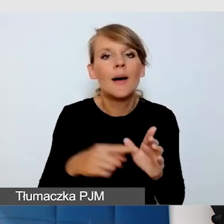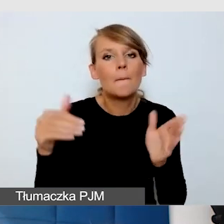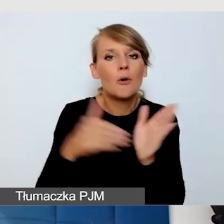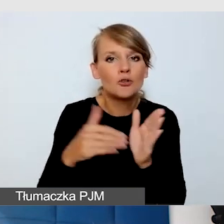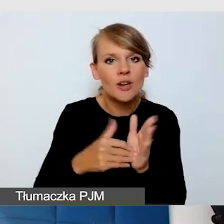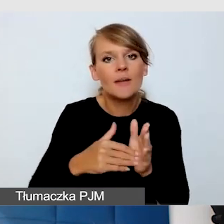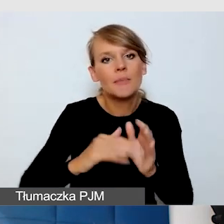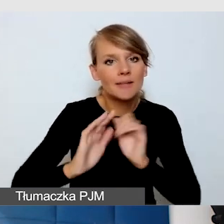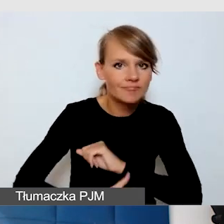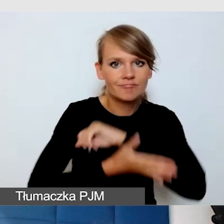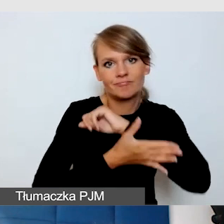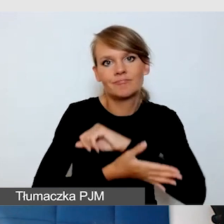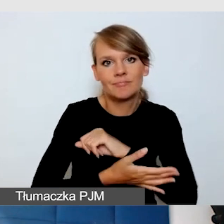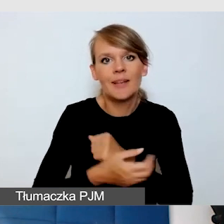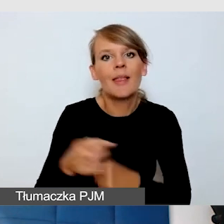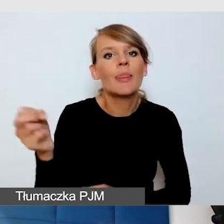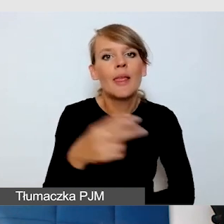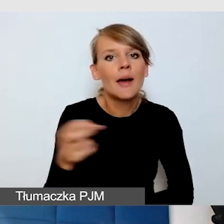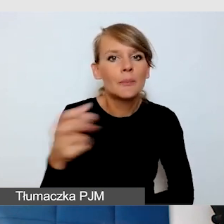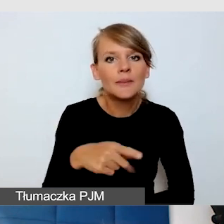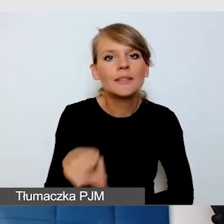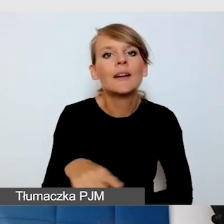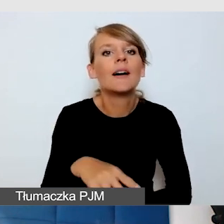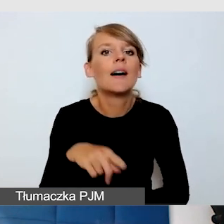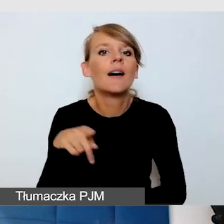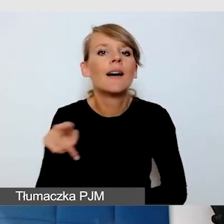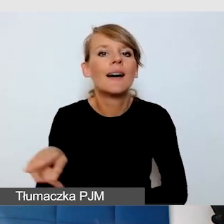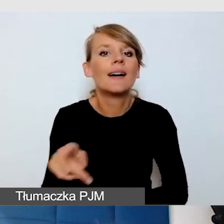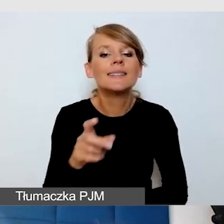że napisy są odczytywane maszynowo przez ich specjalistyczny sprzęt,